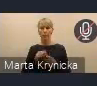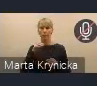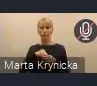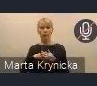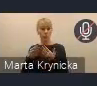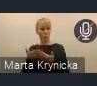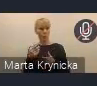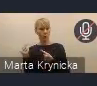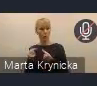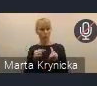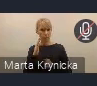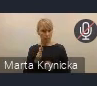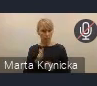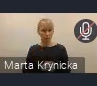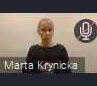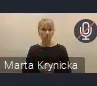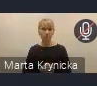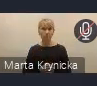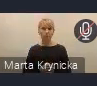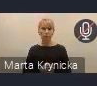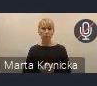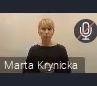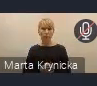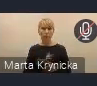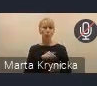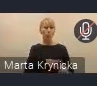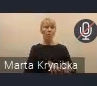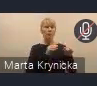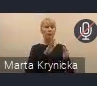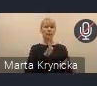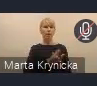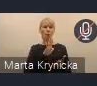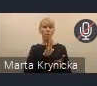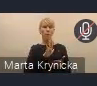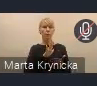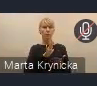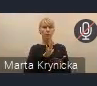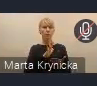i nawet w tej wstępnej opinii myśmy się posiłkowali uwagami z miast